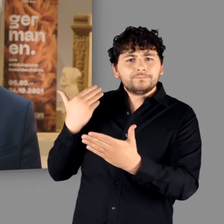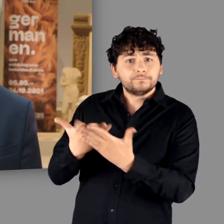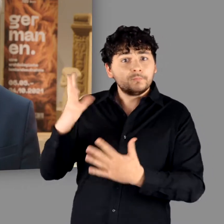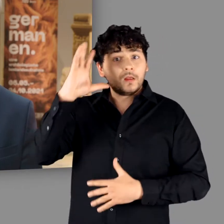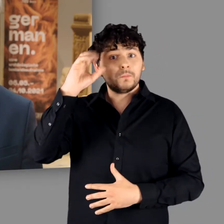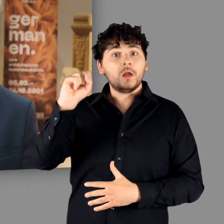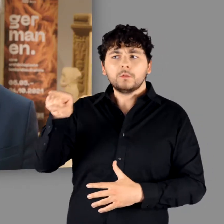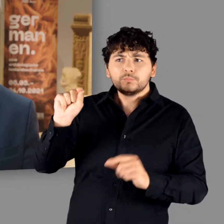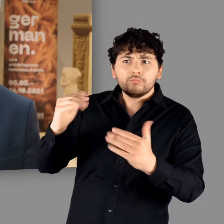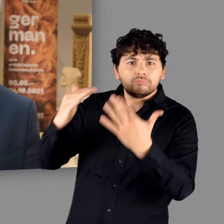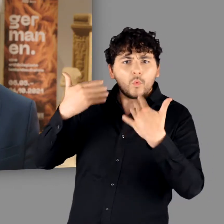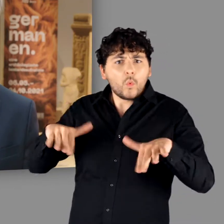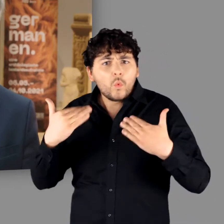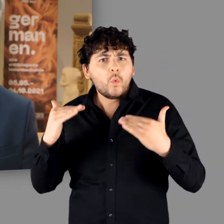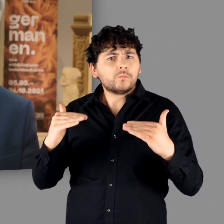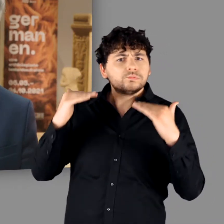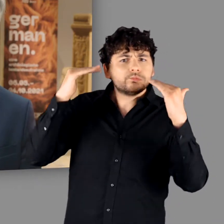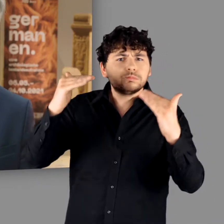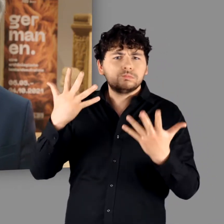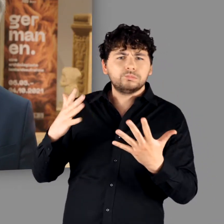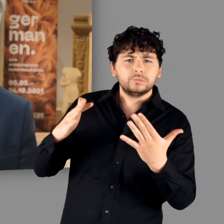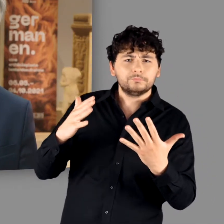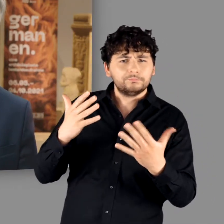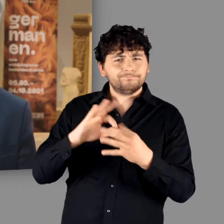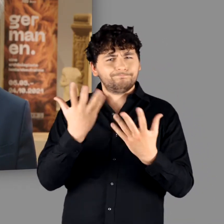und zu unmittelbaren Vorfahren der Deutschen stilisiert wurden.